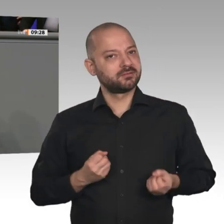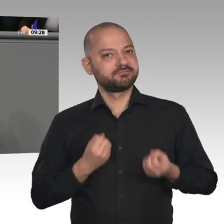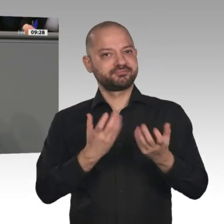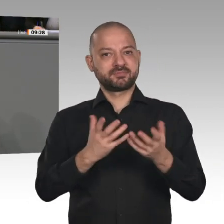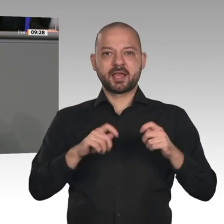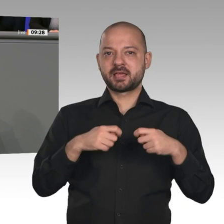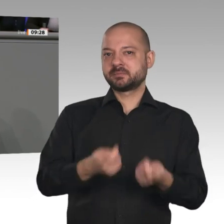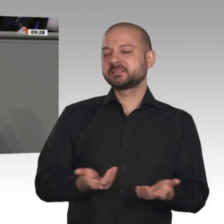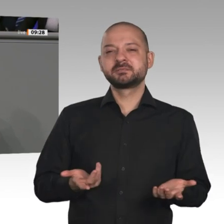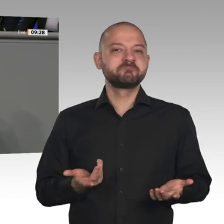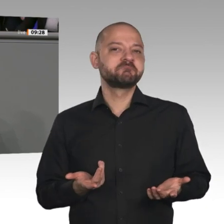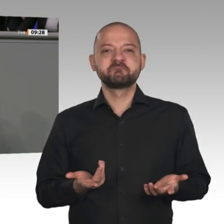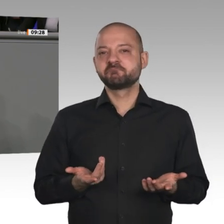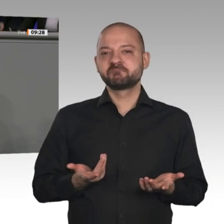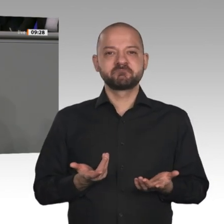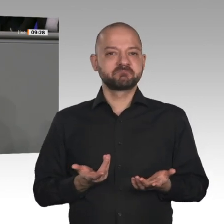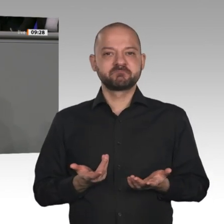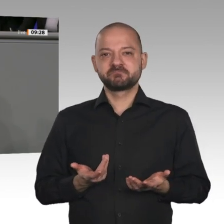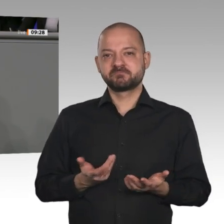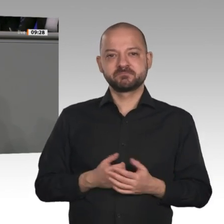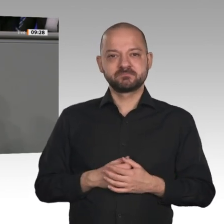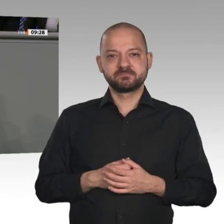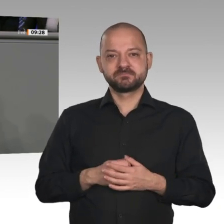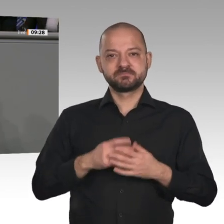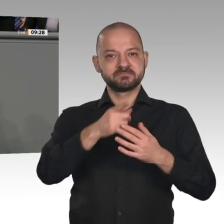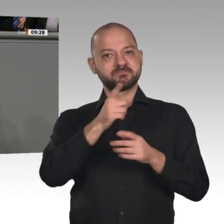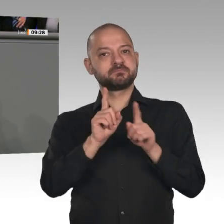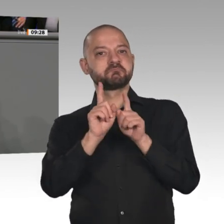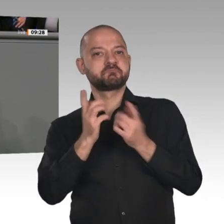nicht eng definiert und nicht generationengerecht. Wir werben hier an dieser Stelle noch mal